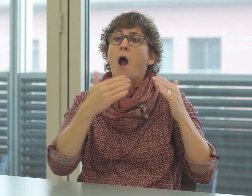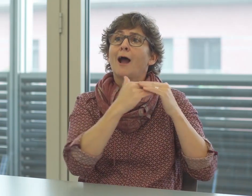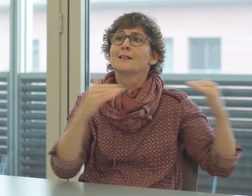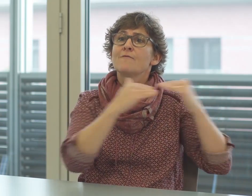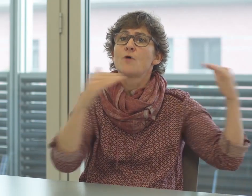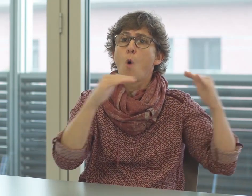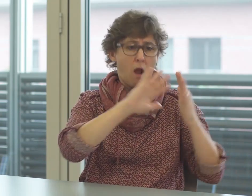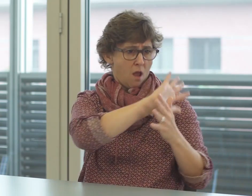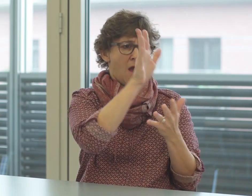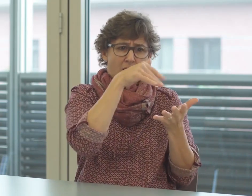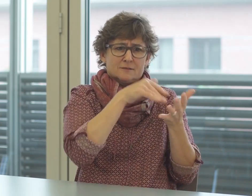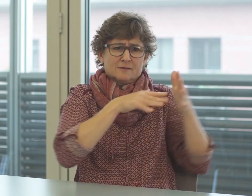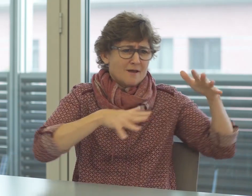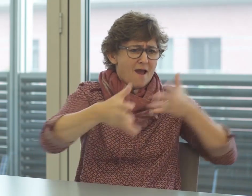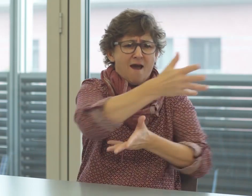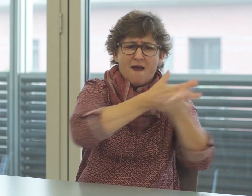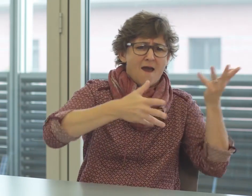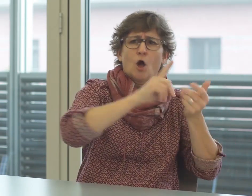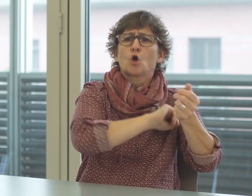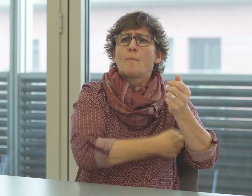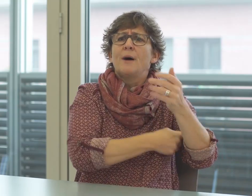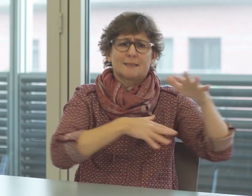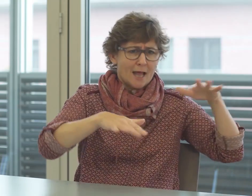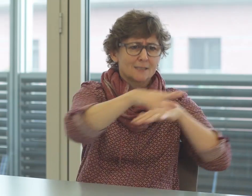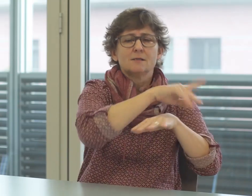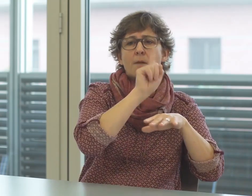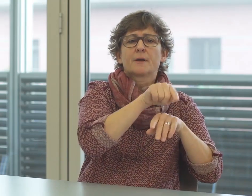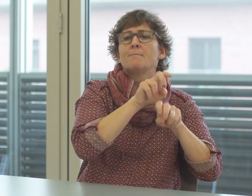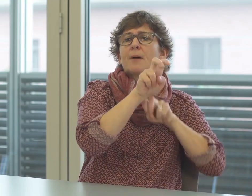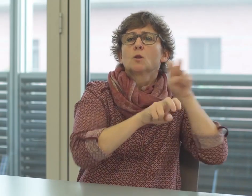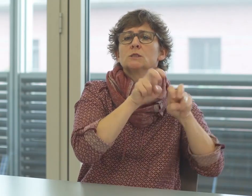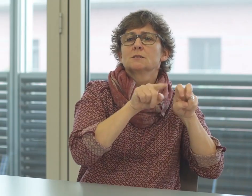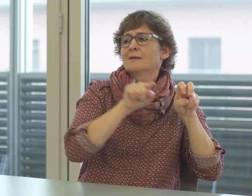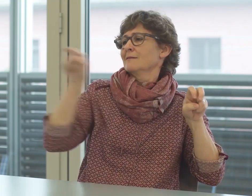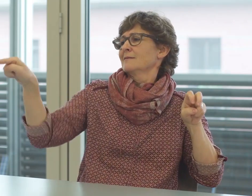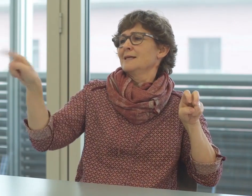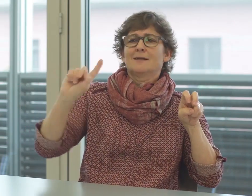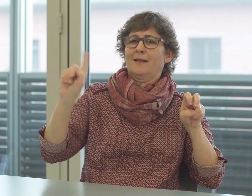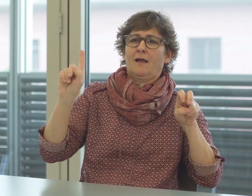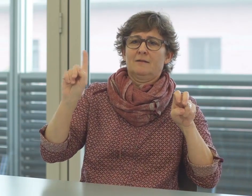sehr wohl über hohe sprachliche Kompetenzen, verwenden aber diese Fachbegriffe nicht, weil